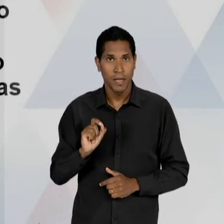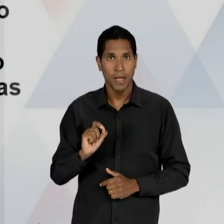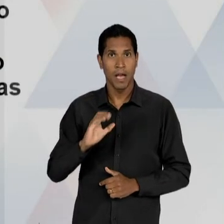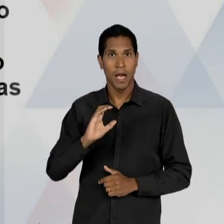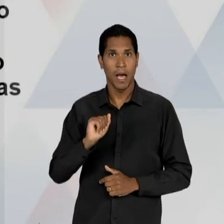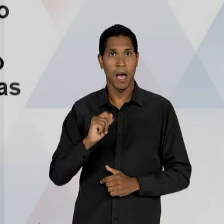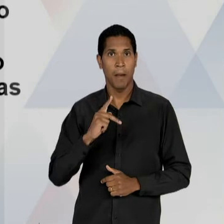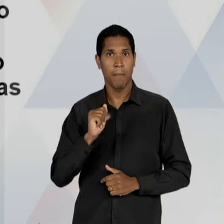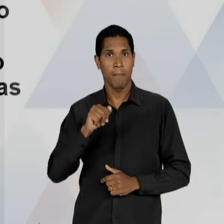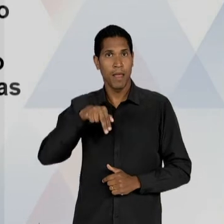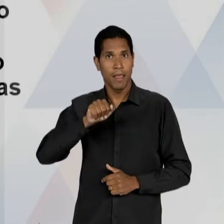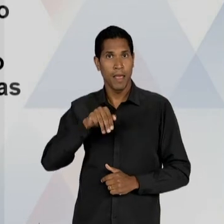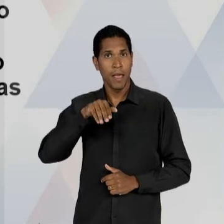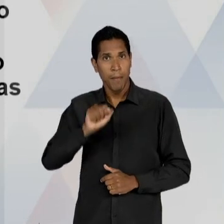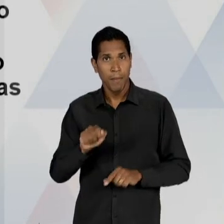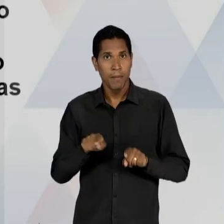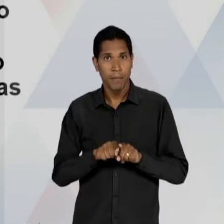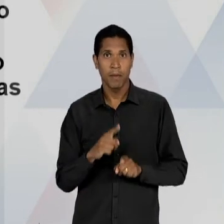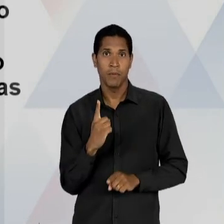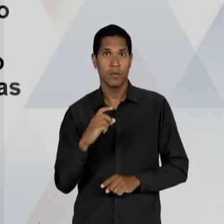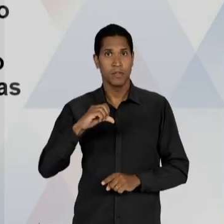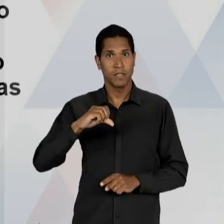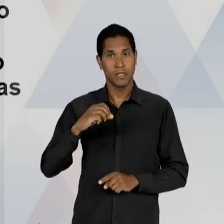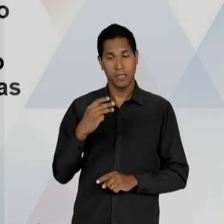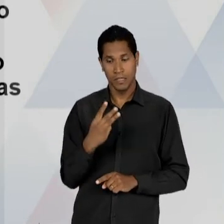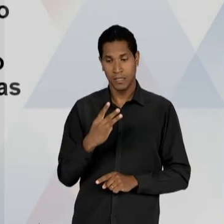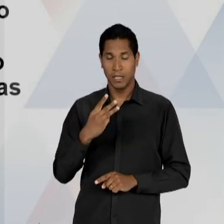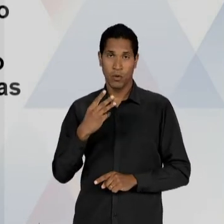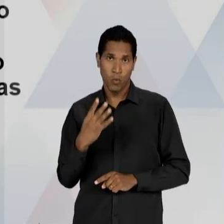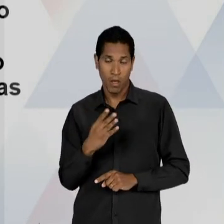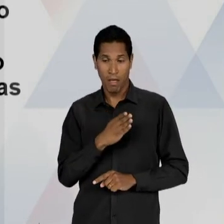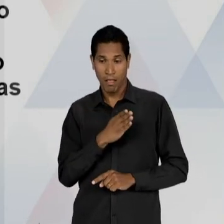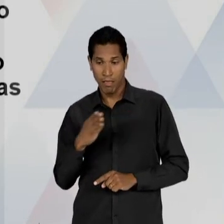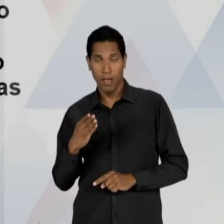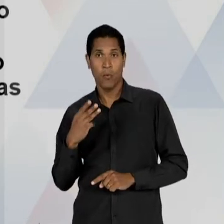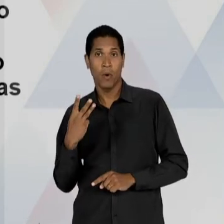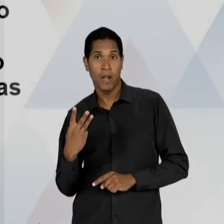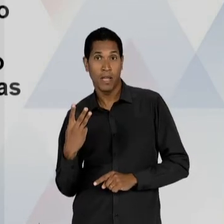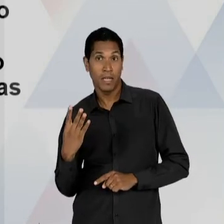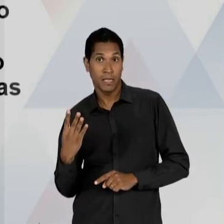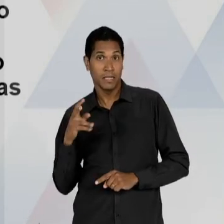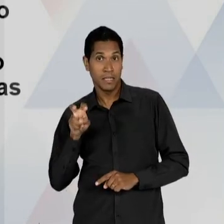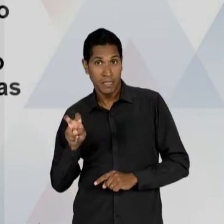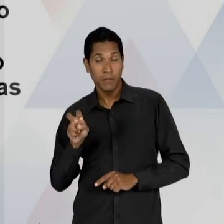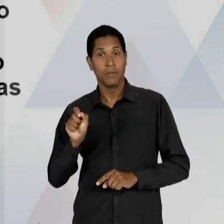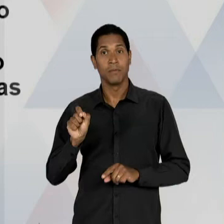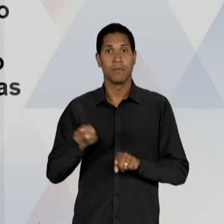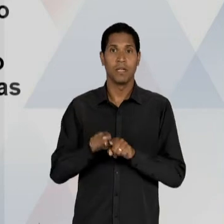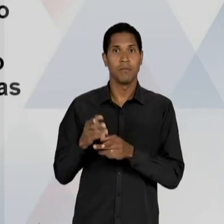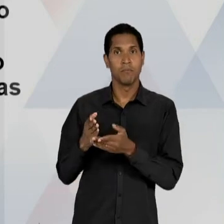HAVIA SIDO MINISTRO DA EDUCAÇÃO DE 1.934 ATÉ 1.945 E QUE É ELEITO O DEPUTADO CONSTITUINTE, E